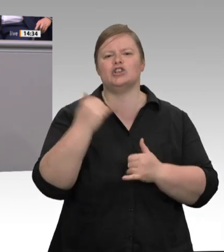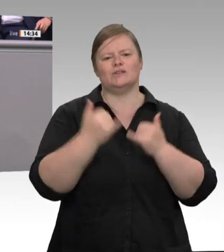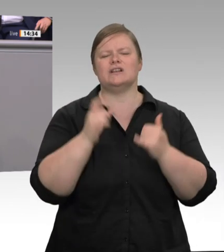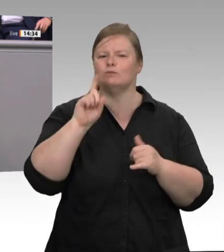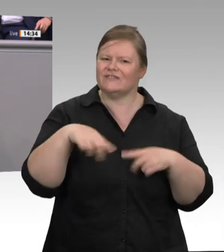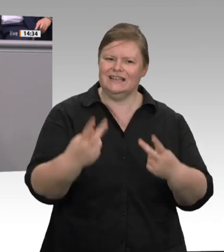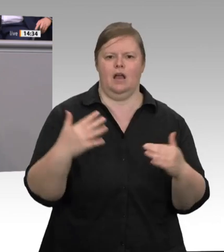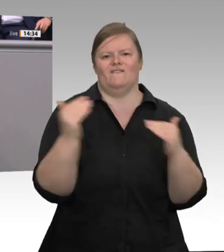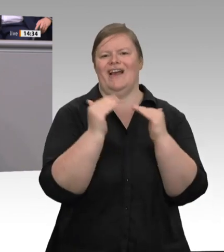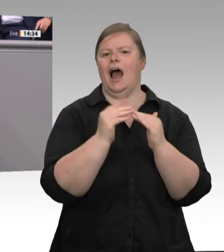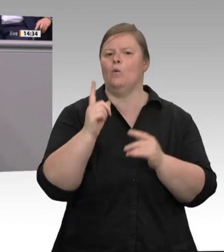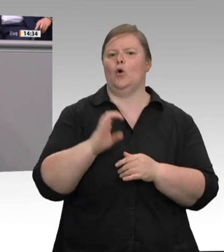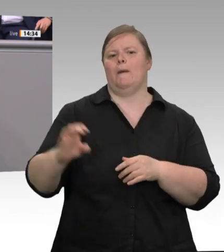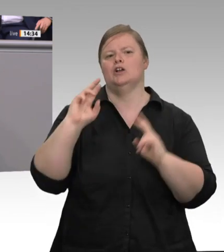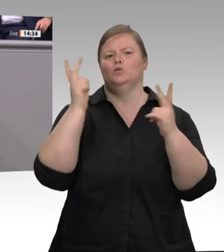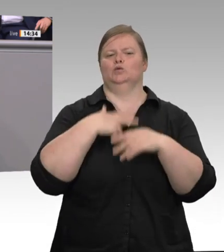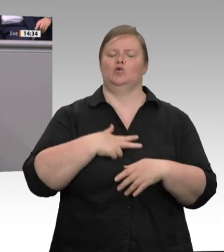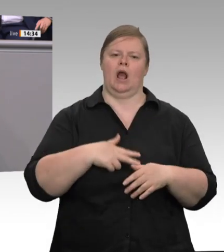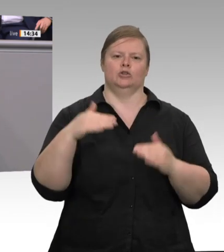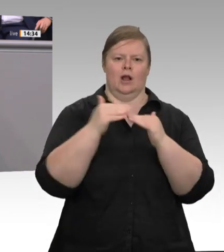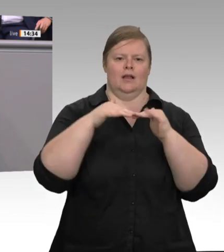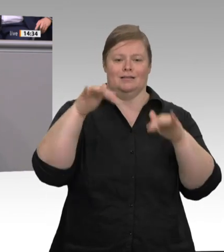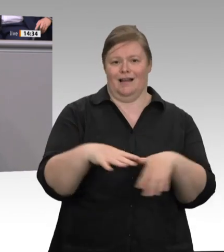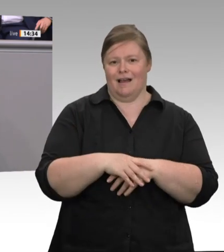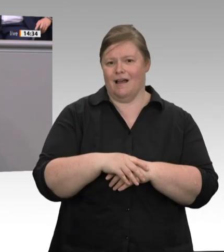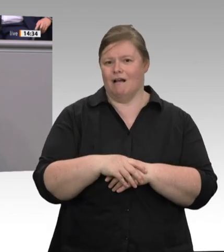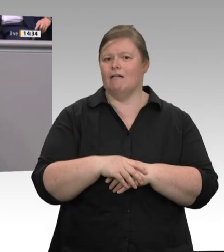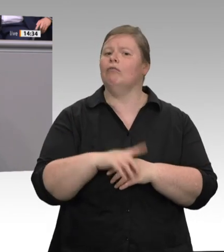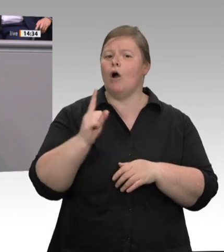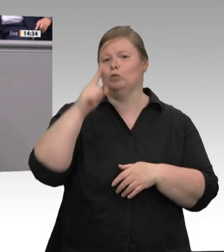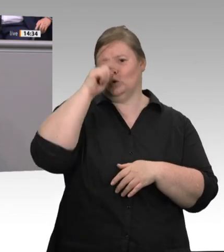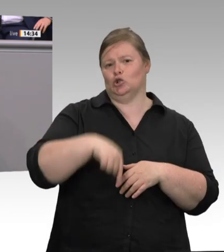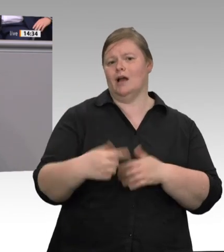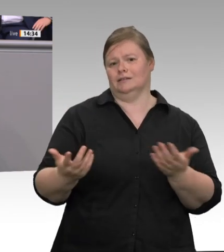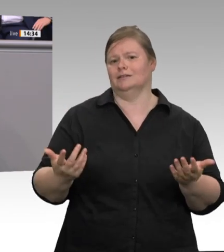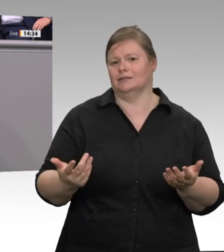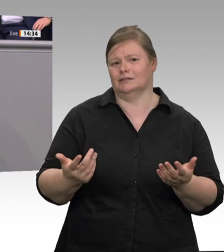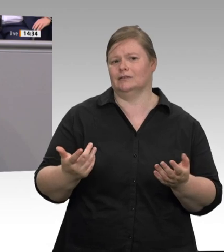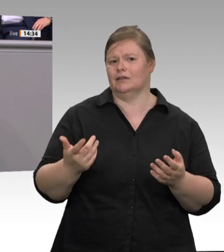arbeite? Notwendig bleibt eine stärkere Kontrolldichte. Beim Zoll müssen alle